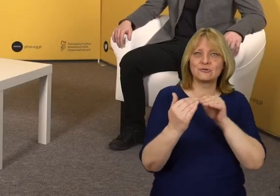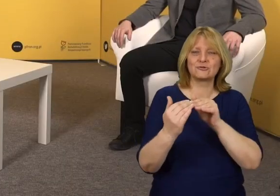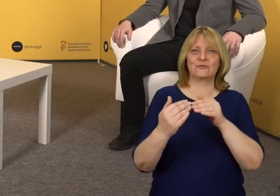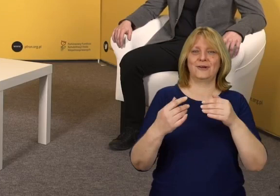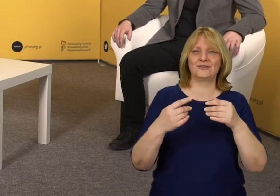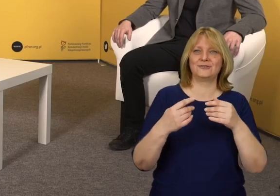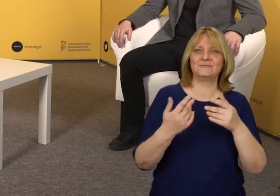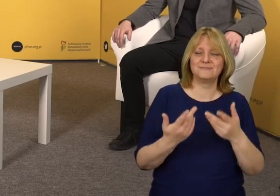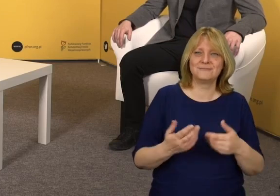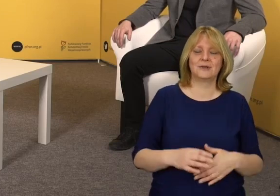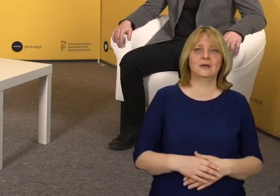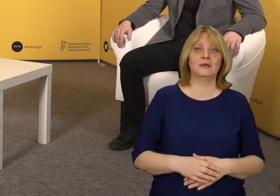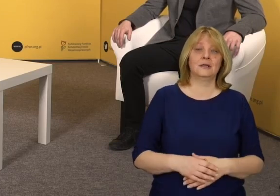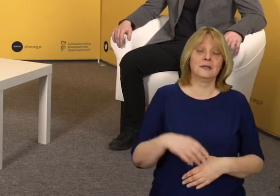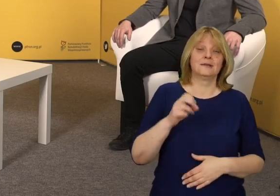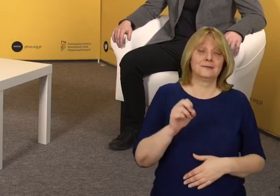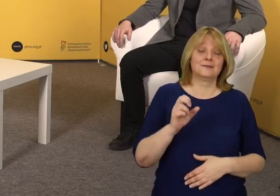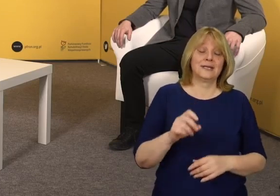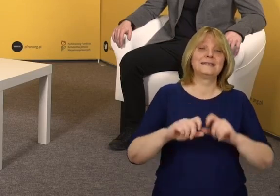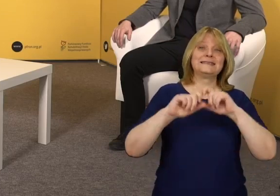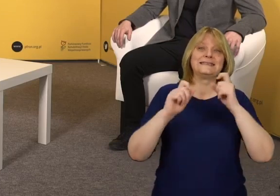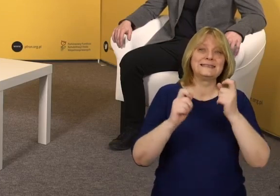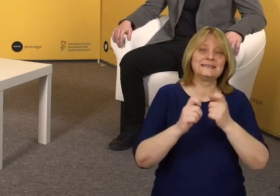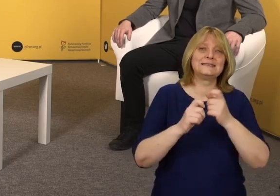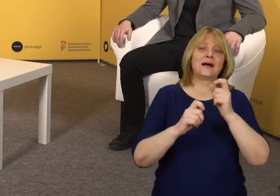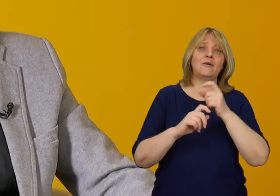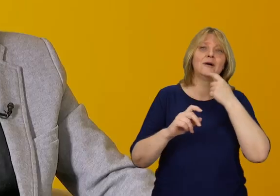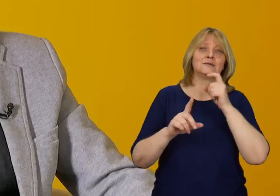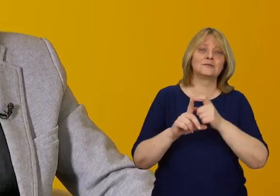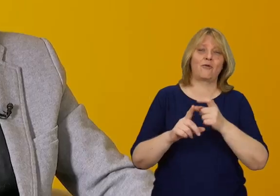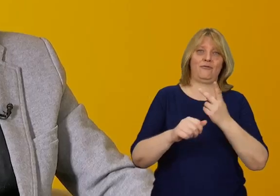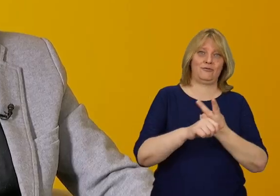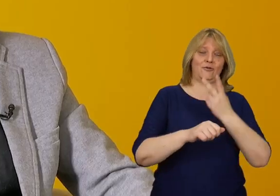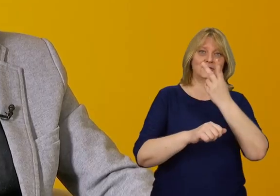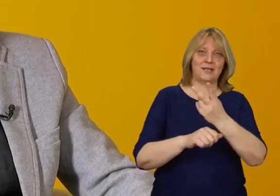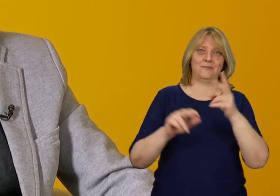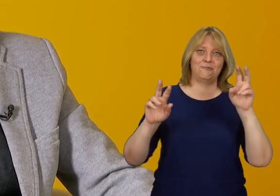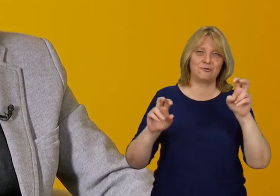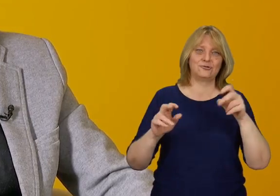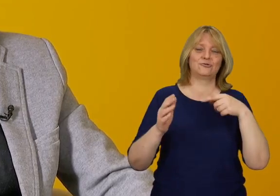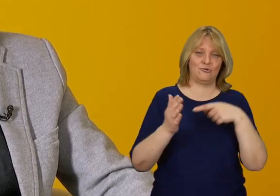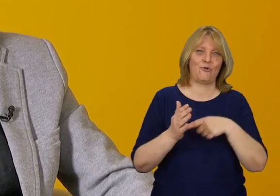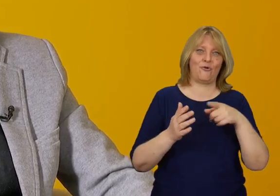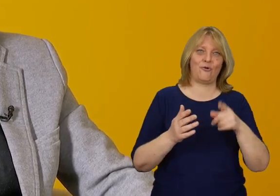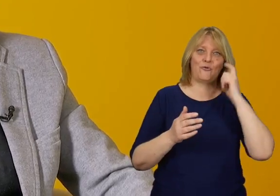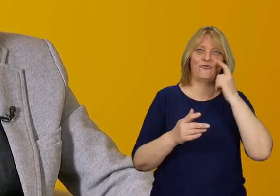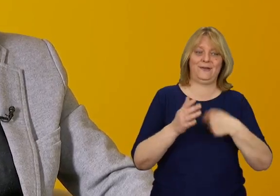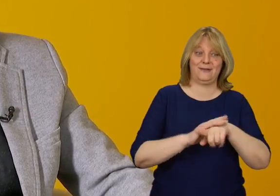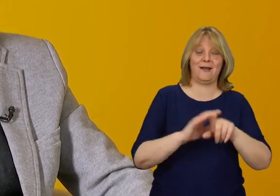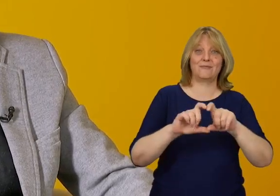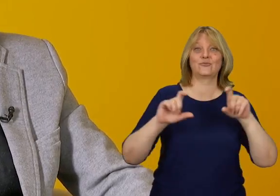W tym momencie cała rozmowa o dostępności w przestrzeni publicznej związana jest z takimi budynkami.